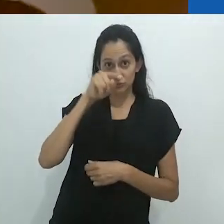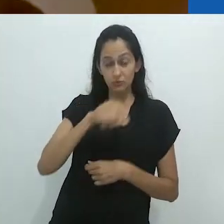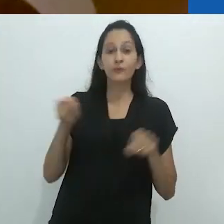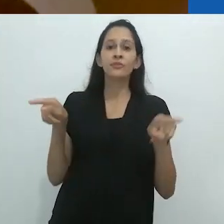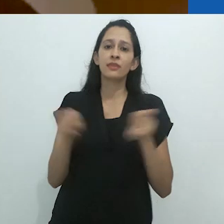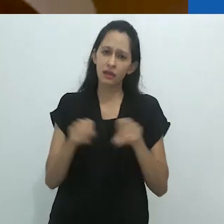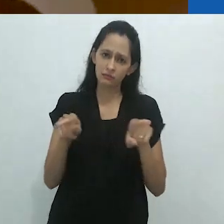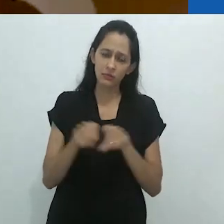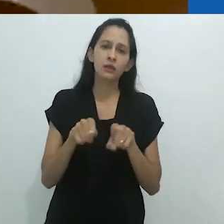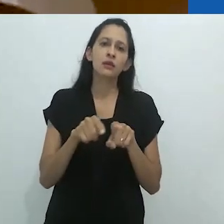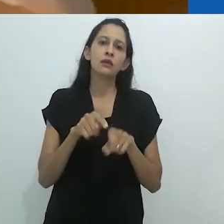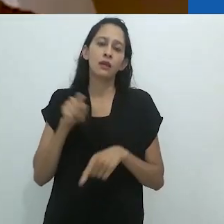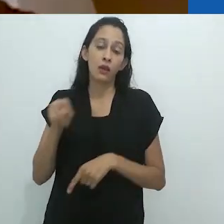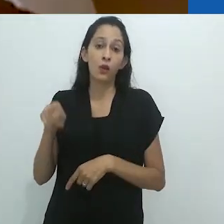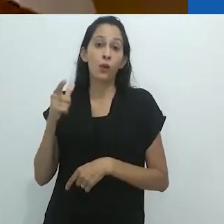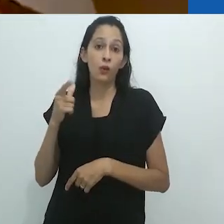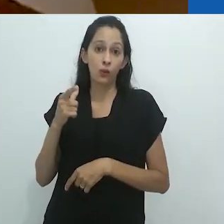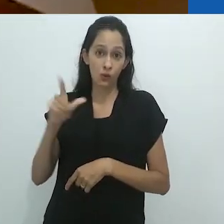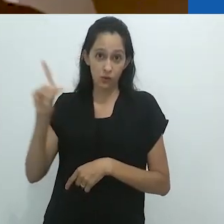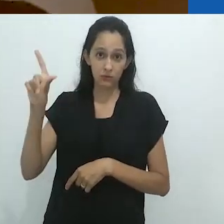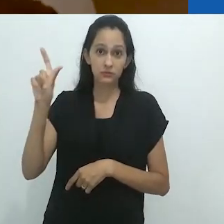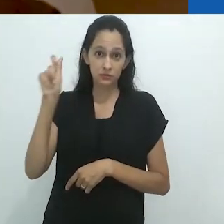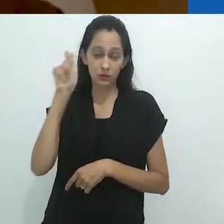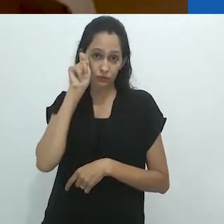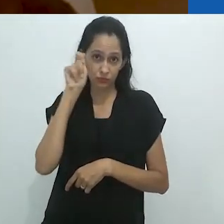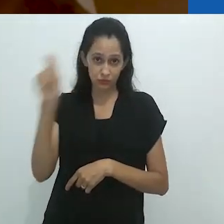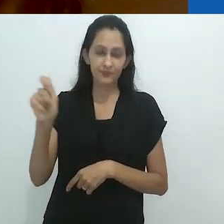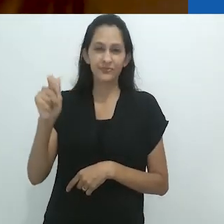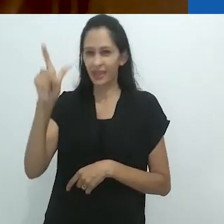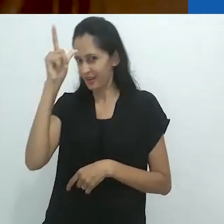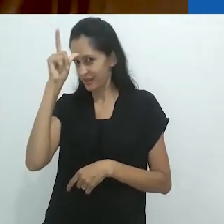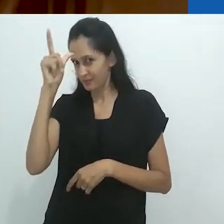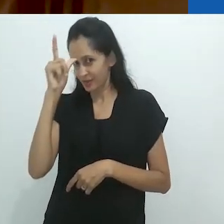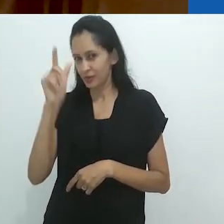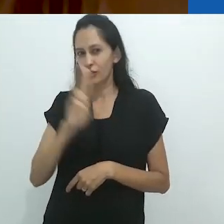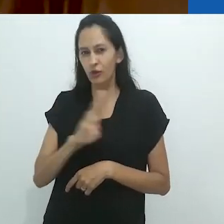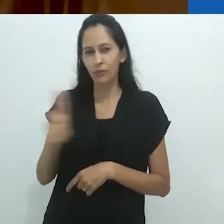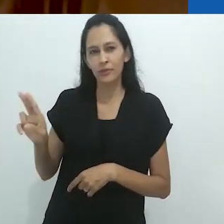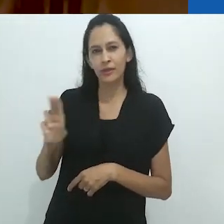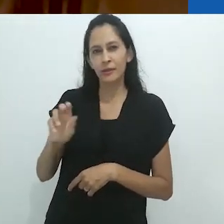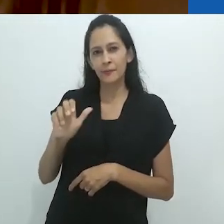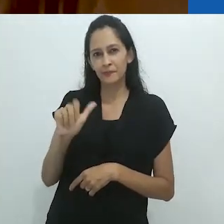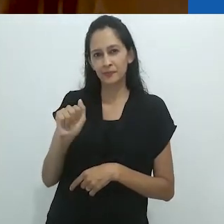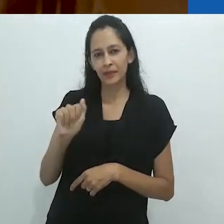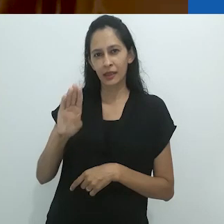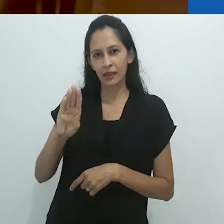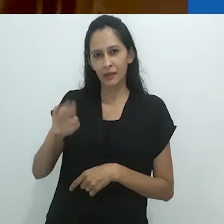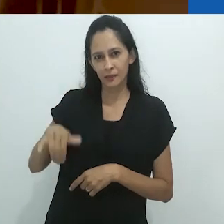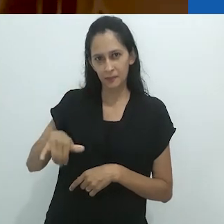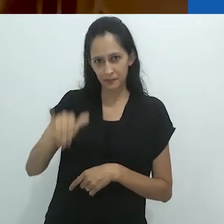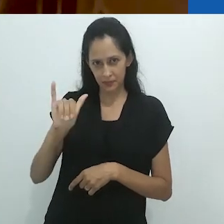foi também desenvolvida pela historiadora da arte alemã Aby Warburg,